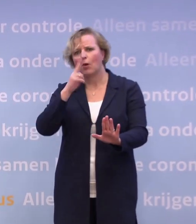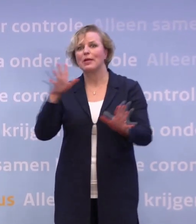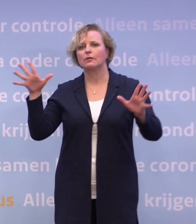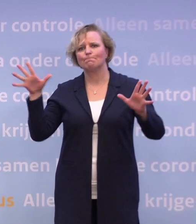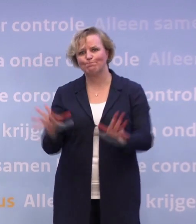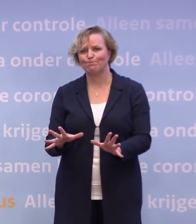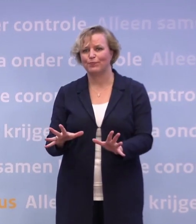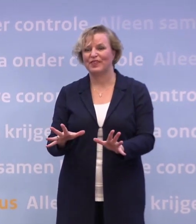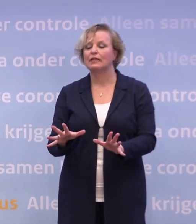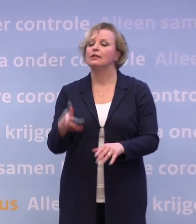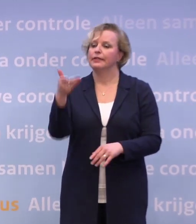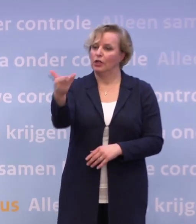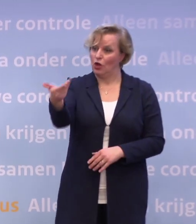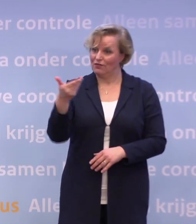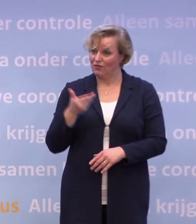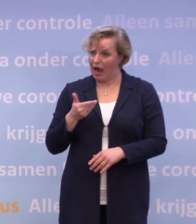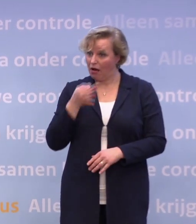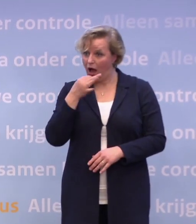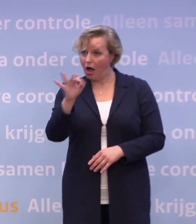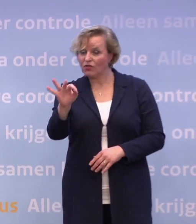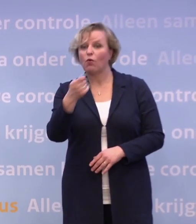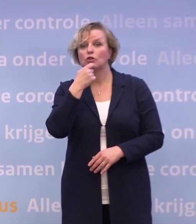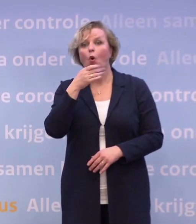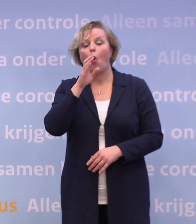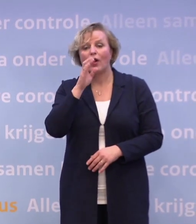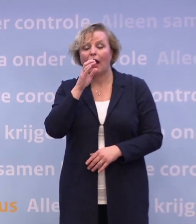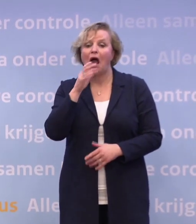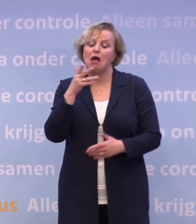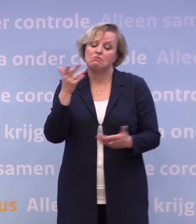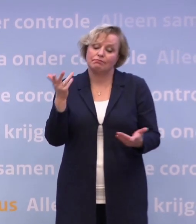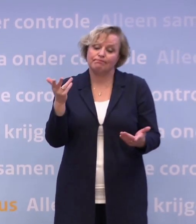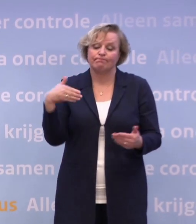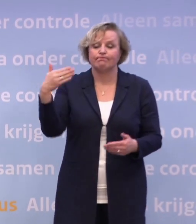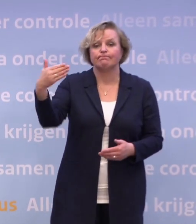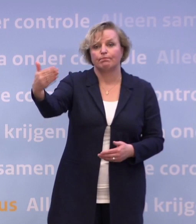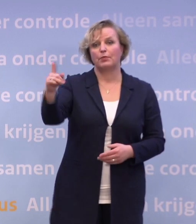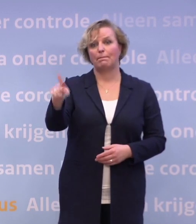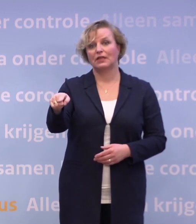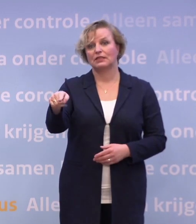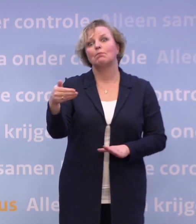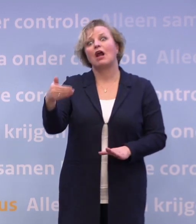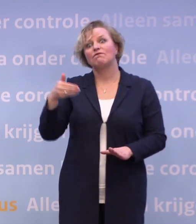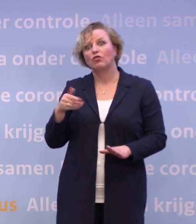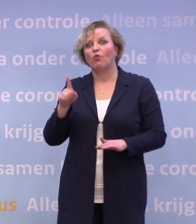Dan is het antwoord op uw vraag: daar kun je pas over nadenken vanaf ongeveer 10... ...maar dan moet je wel van te voren getraind en geoefend hebben.